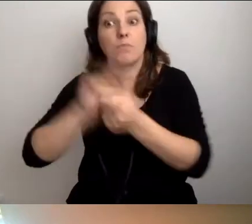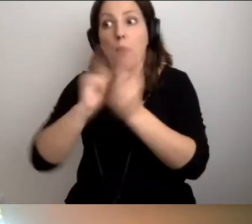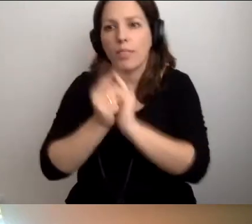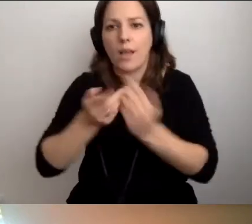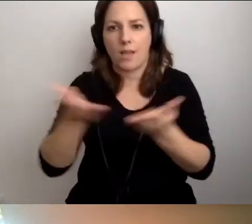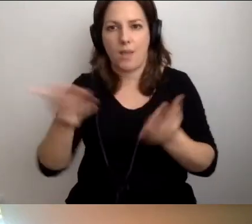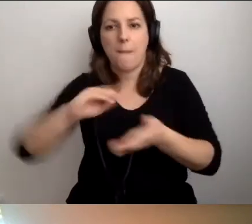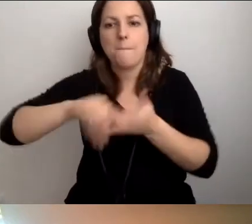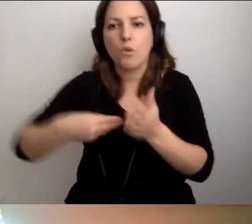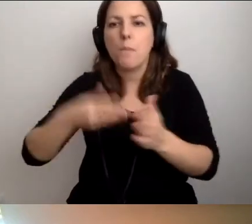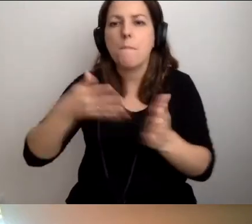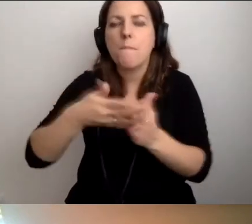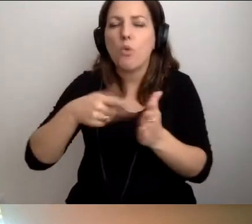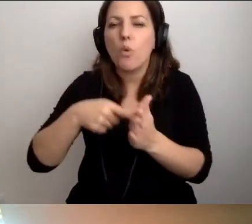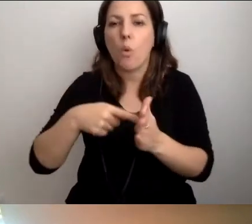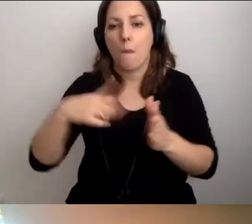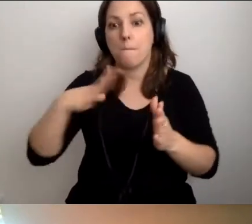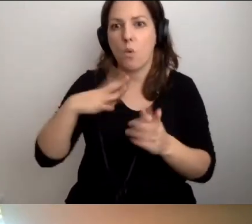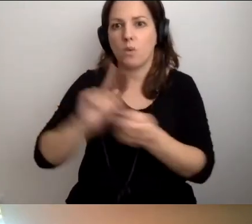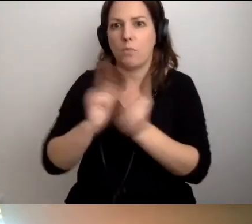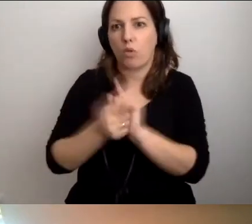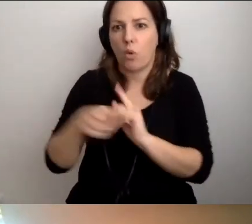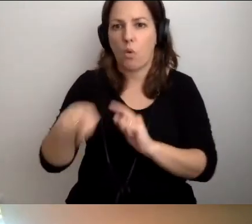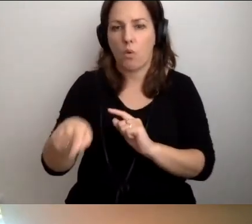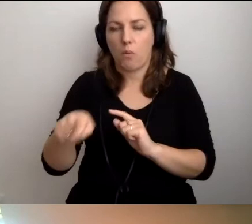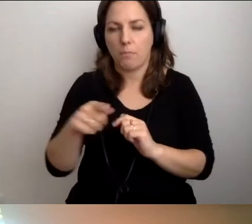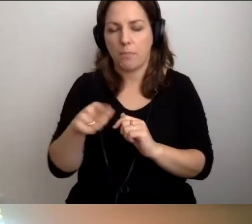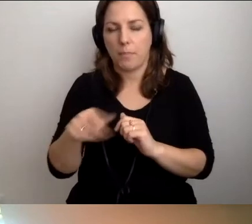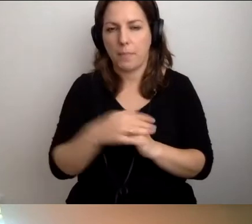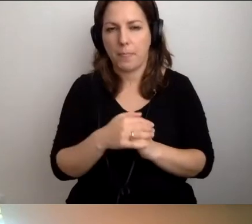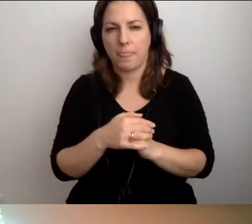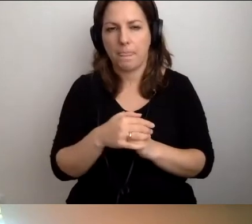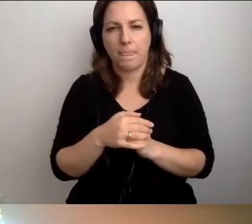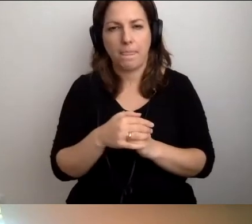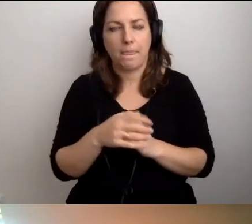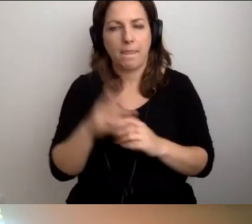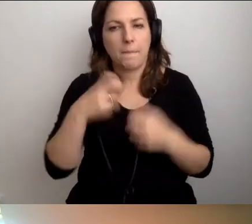Podpiszcie protokół, że odbyło się takie spotkanie. [zakłócenia]